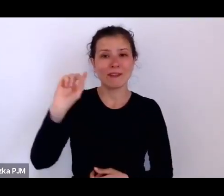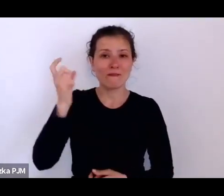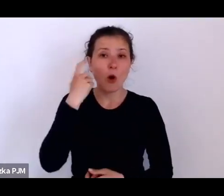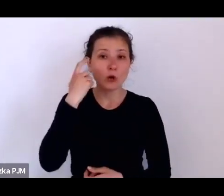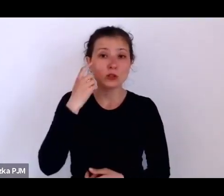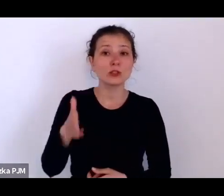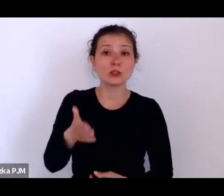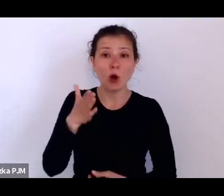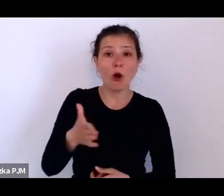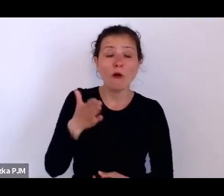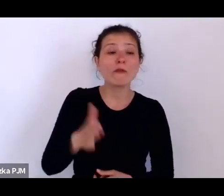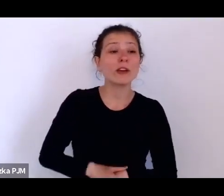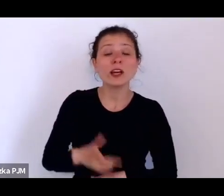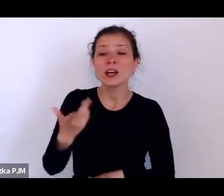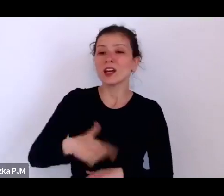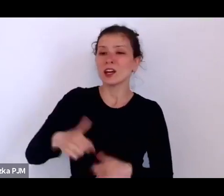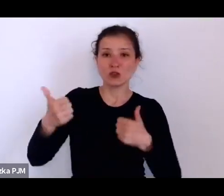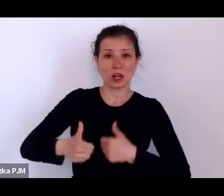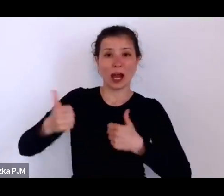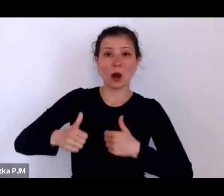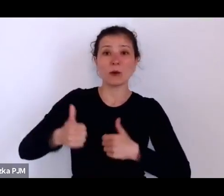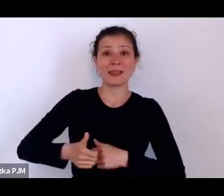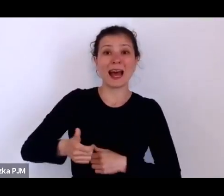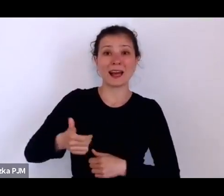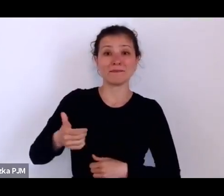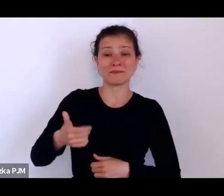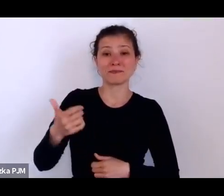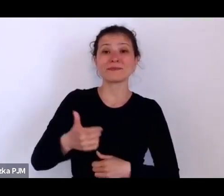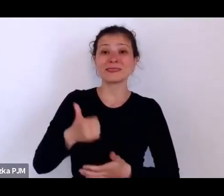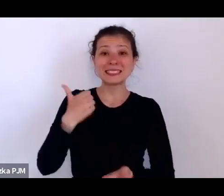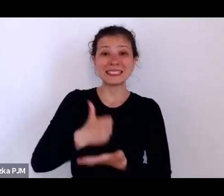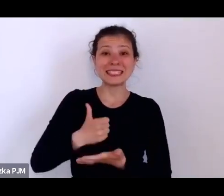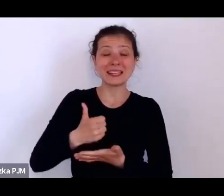i wyłapywały te dziewczyny, które – widać było – że nie wiedzą co ze sobą zrobić